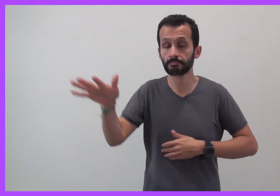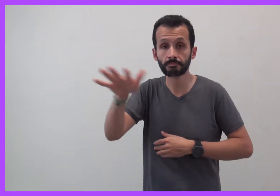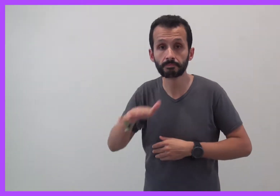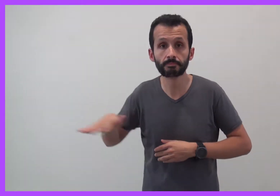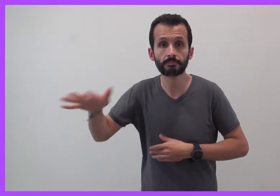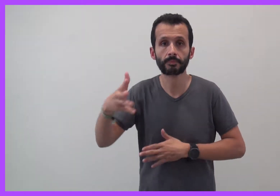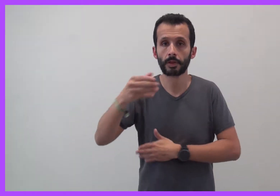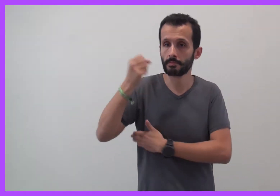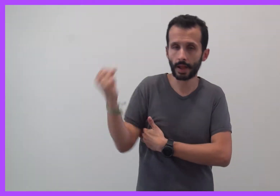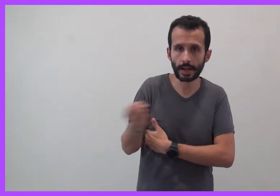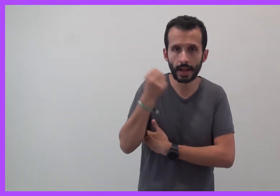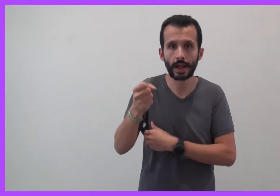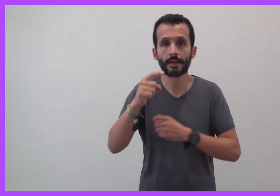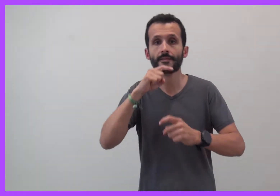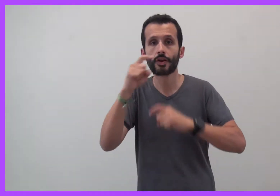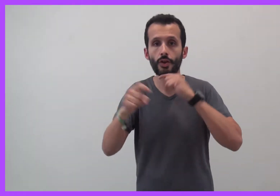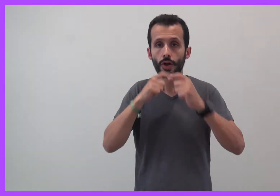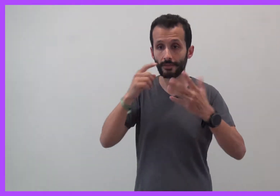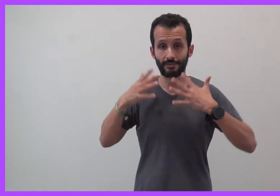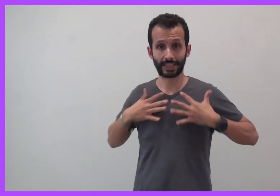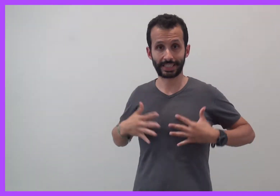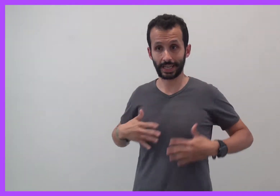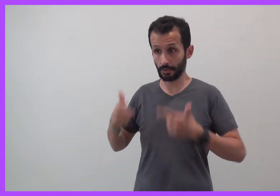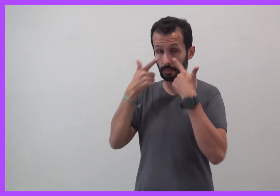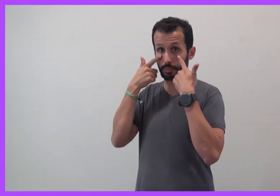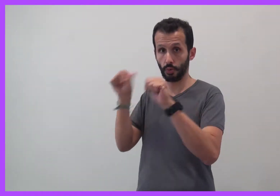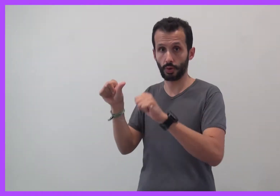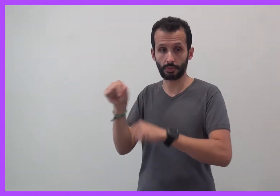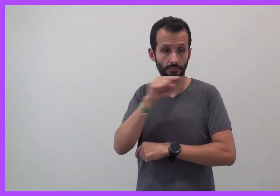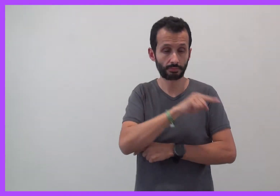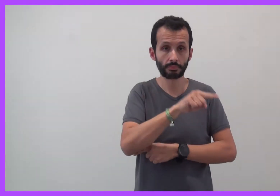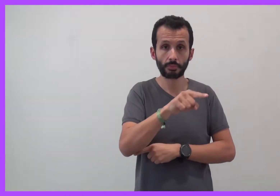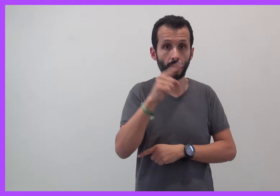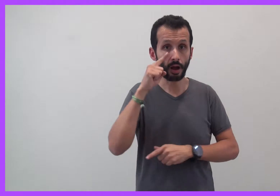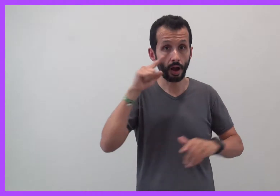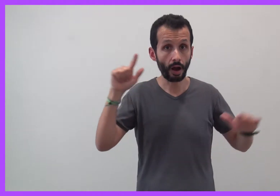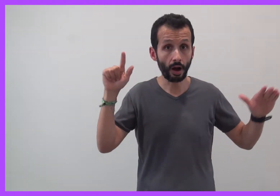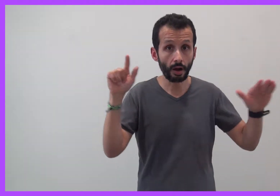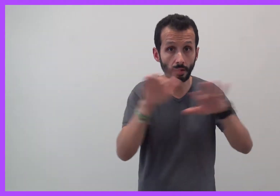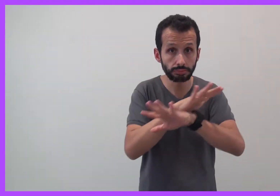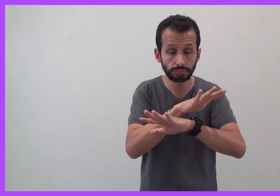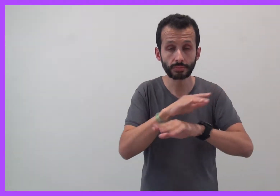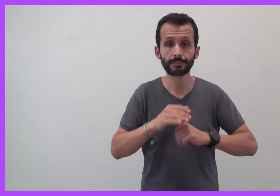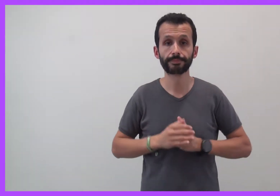Ils sont bien moins visibles que les bagarres et les violences physiques.